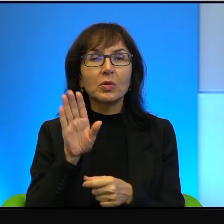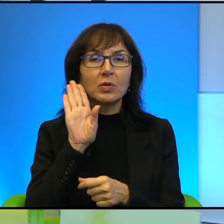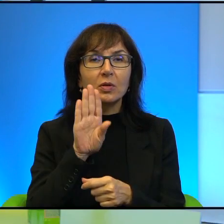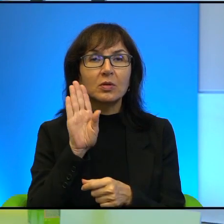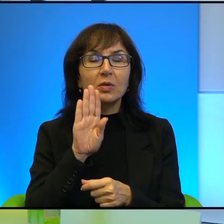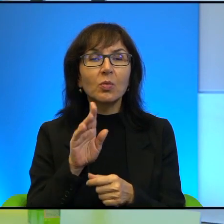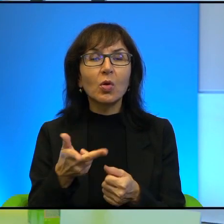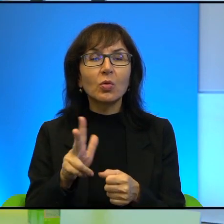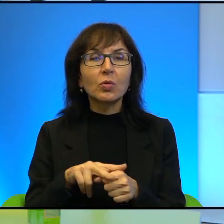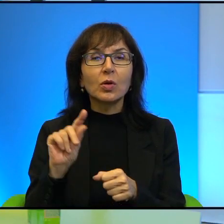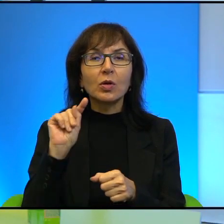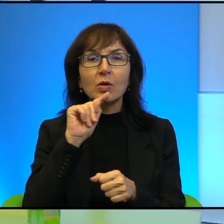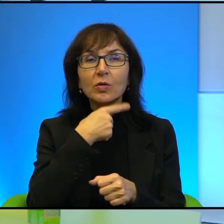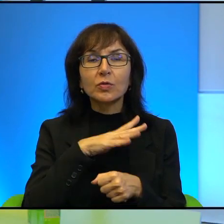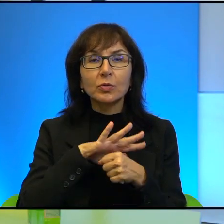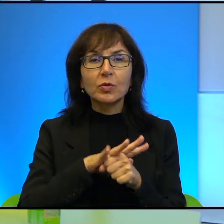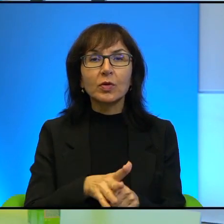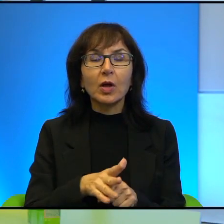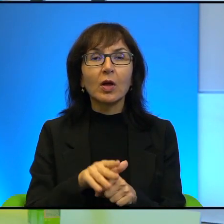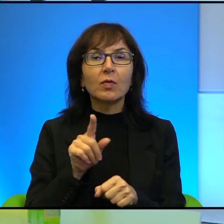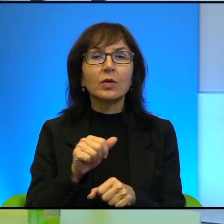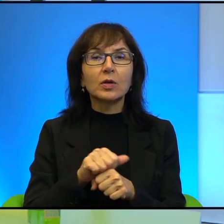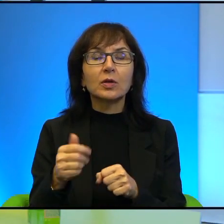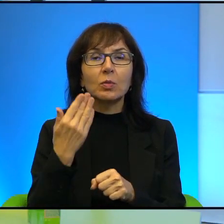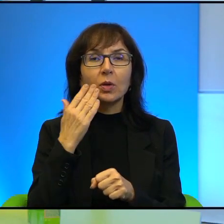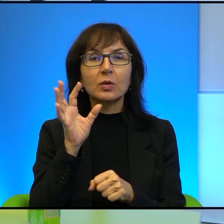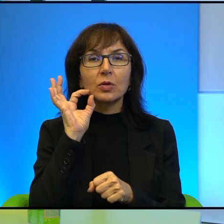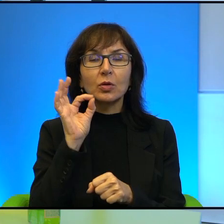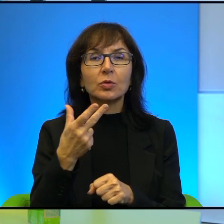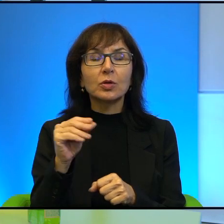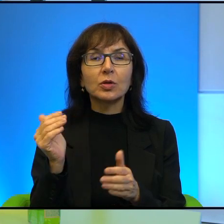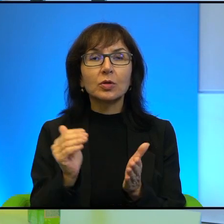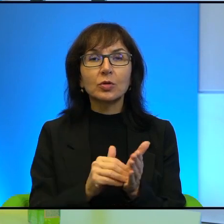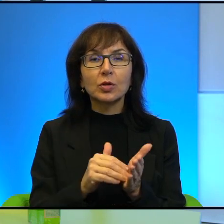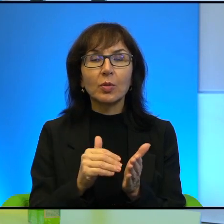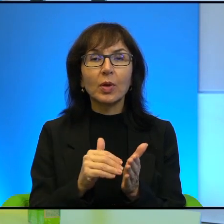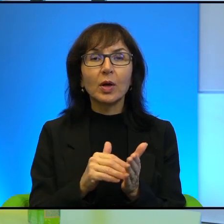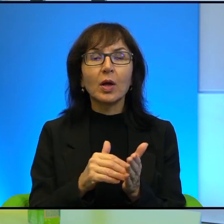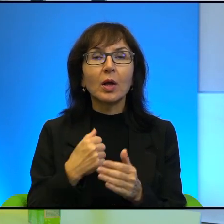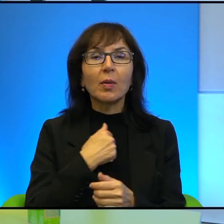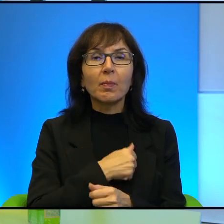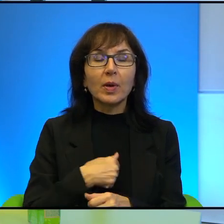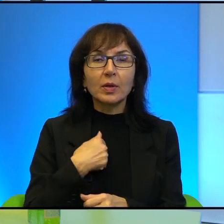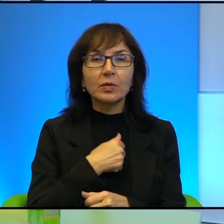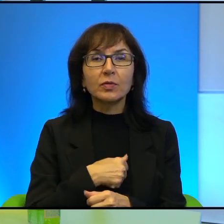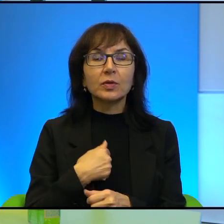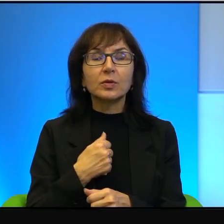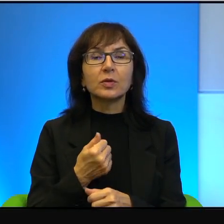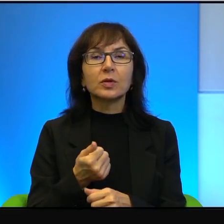No i już jest wtedy dobrze, już nie, nie trzeba, nie trzeba za bardzo się martwić. To jest jedna rzecz.